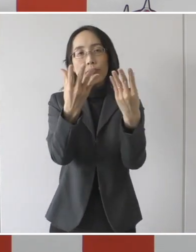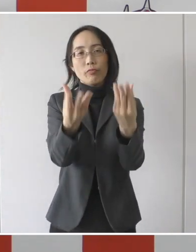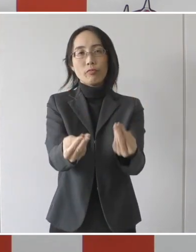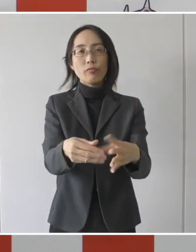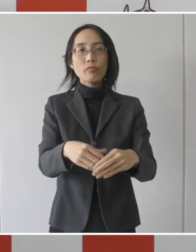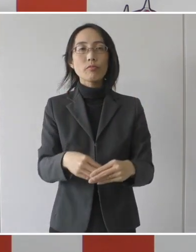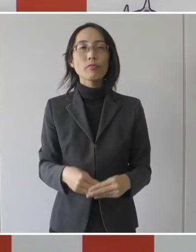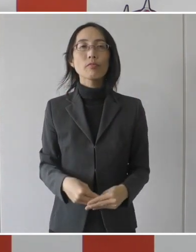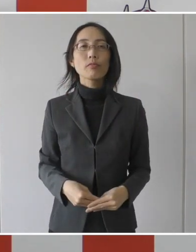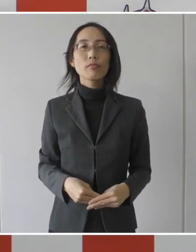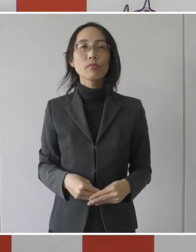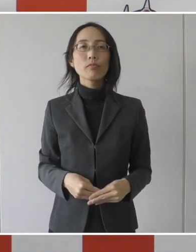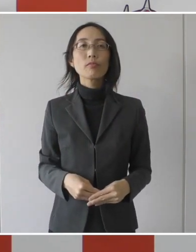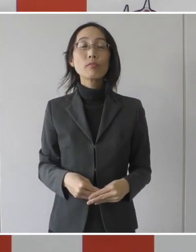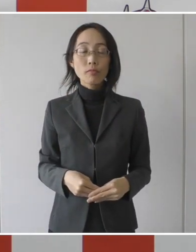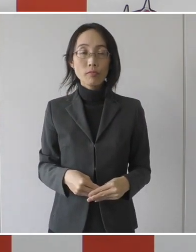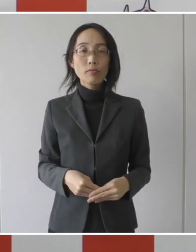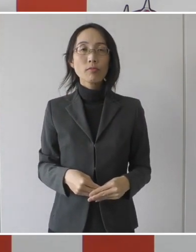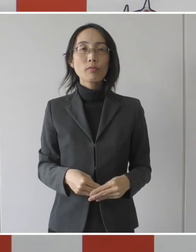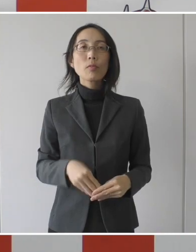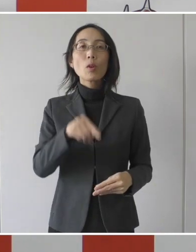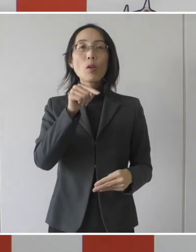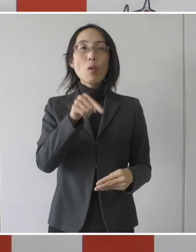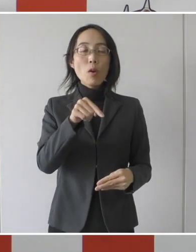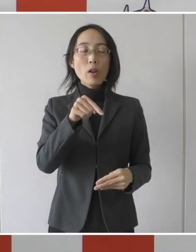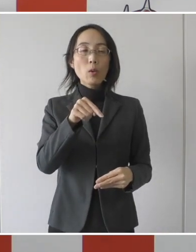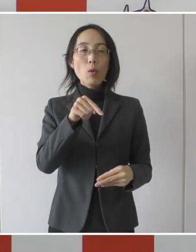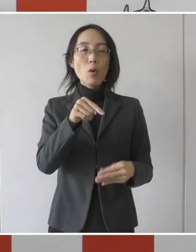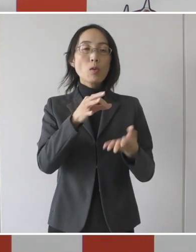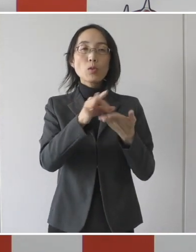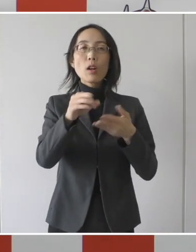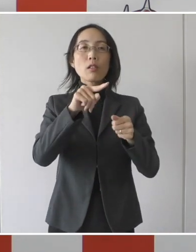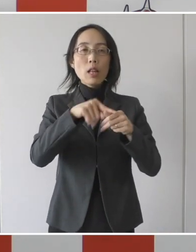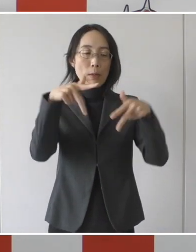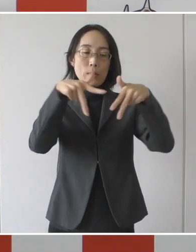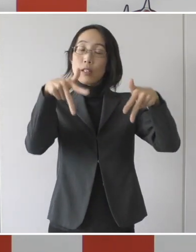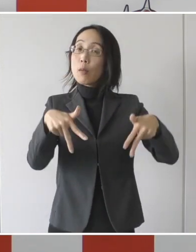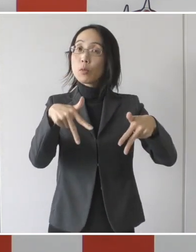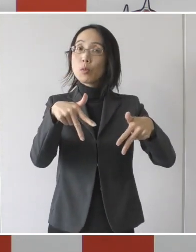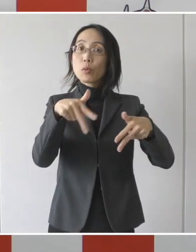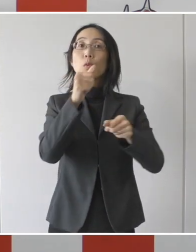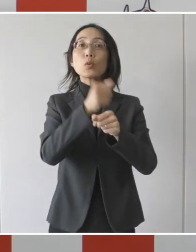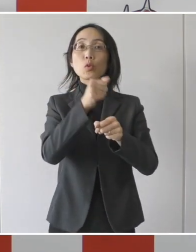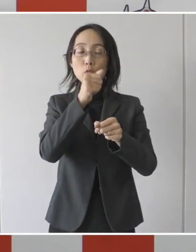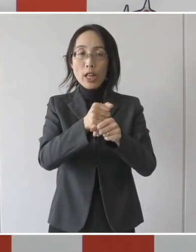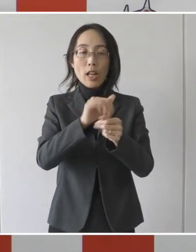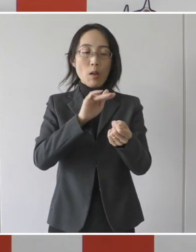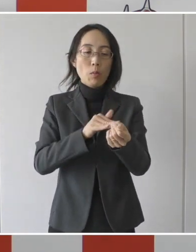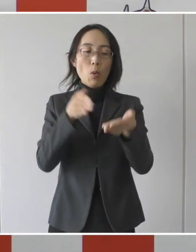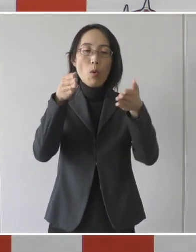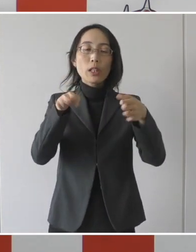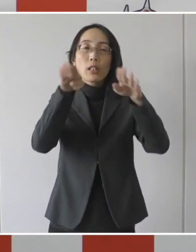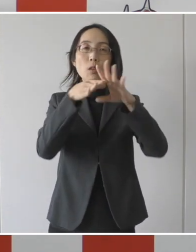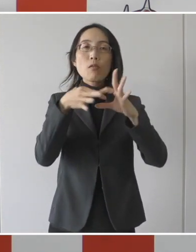そして、その基準を運用するためのシステムを構築をして関連病院との調整を図りました。